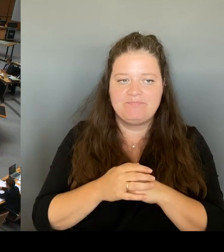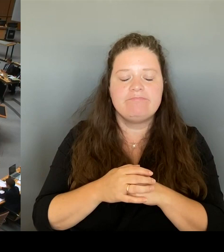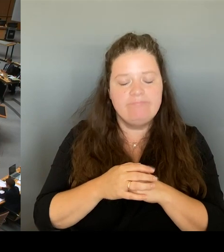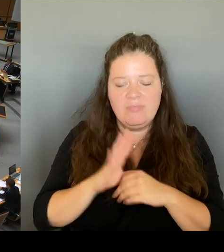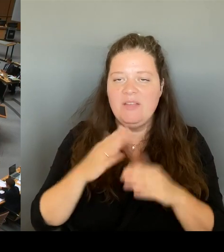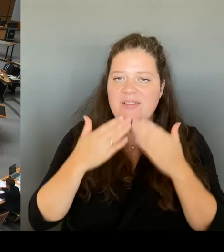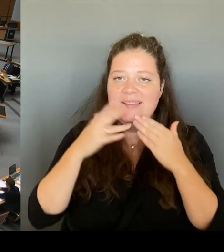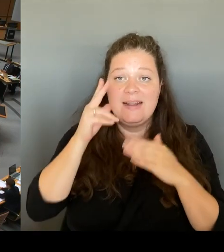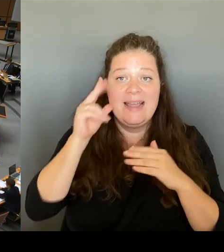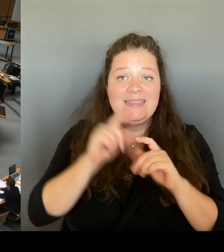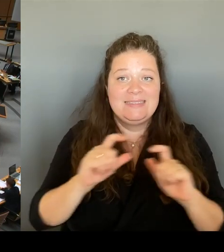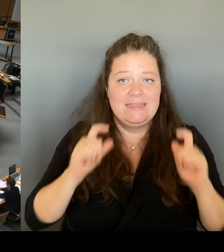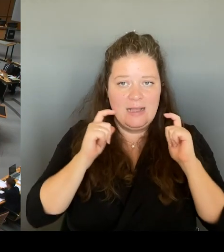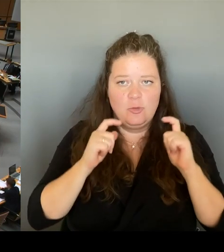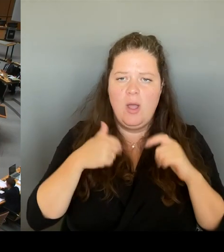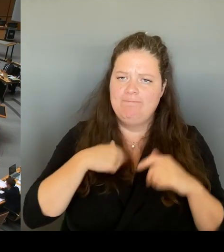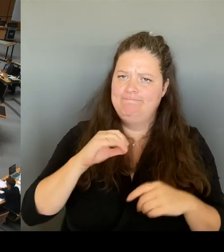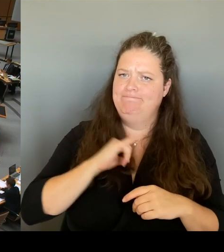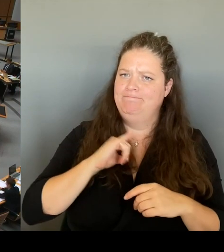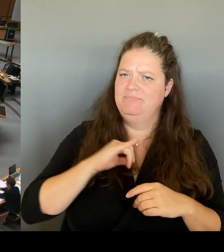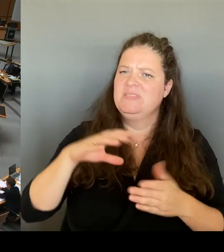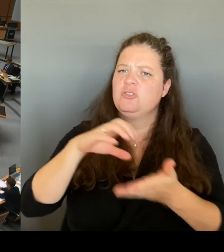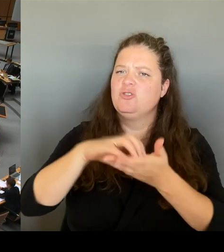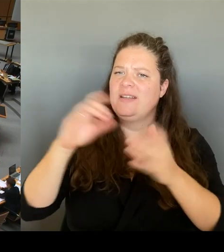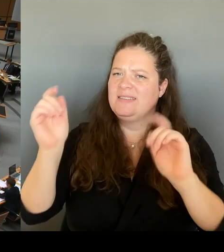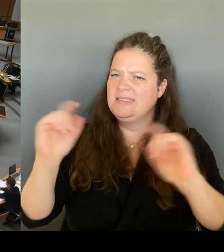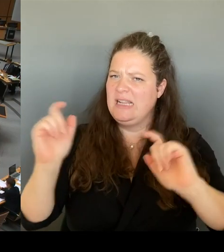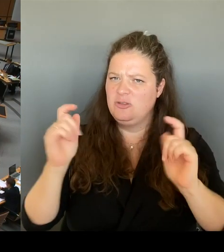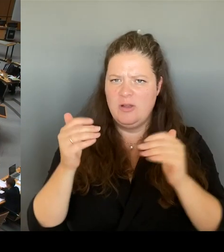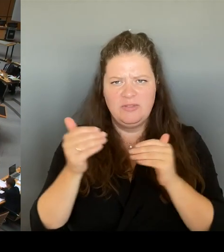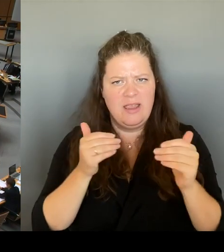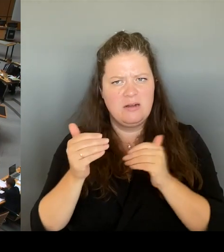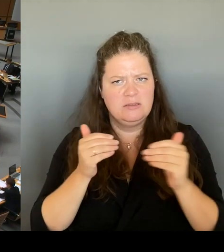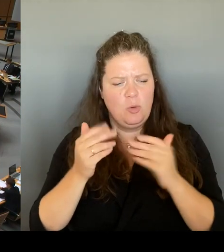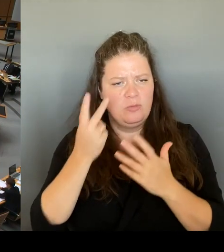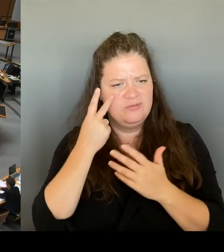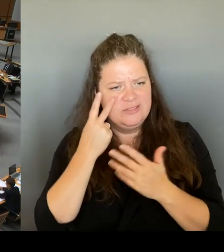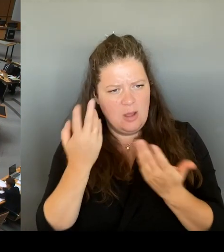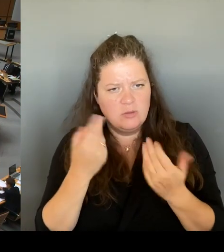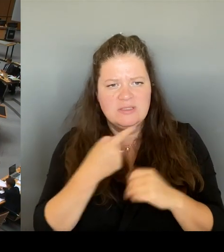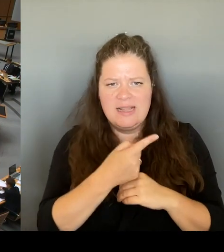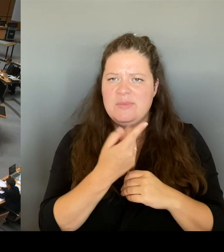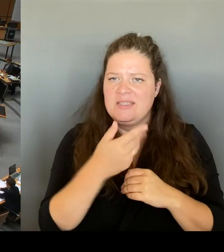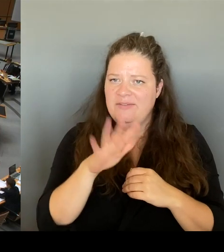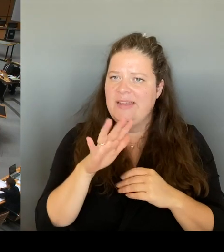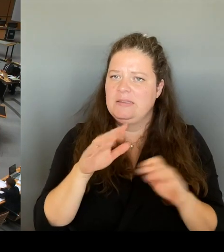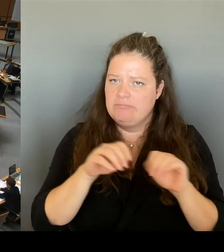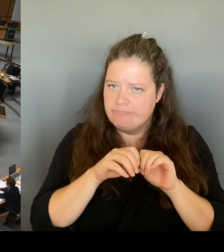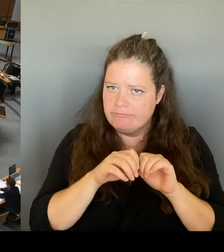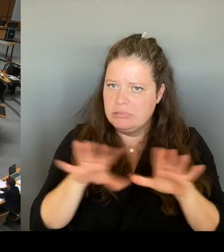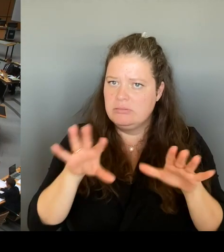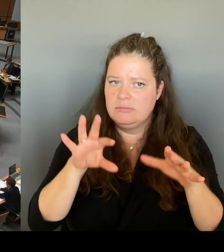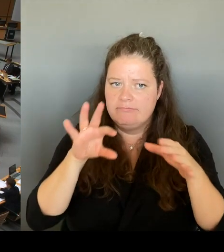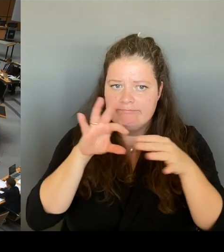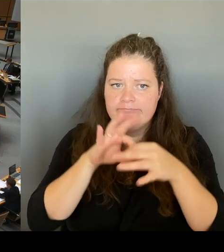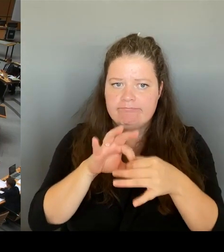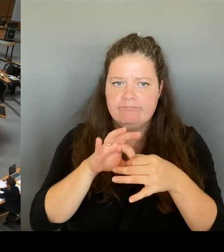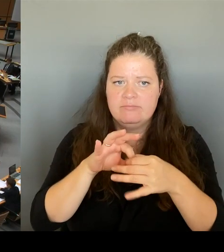Sie diesen Vorstoß zum Thema LZP, der in der Galerie Lafayette gemacht haben.(Rednerwechsel)